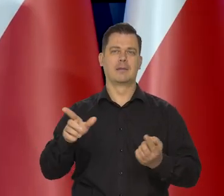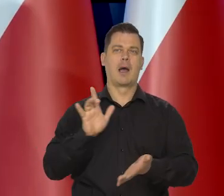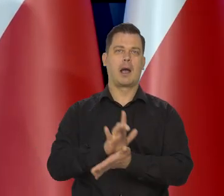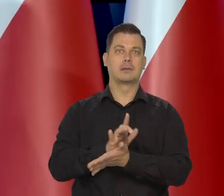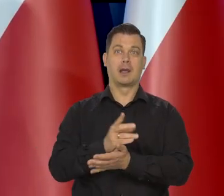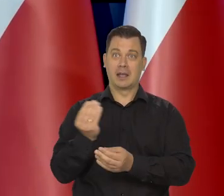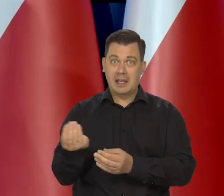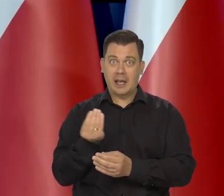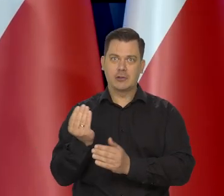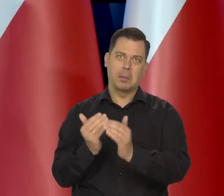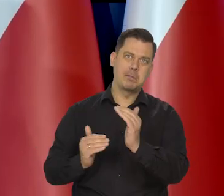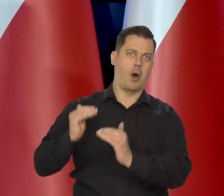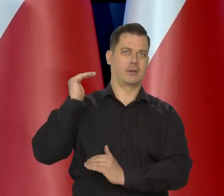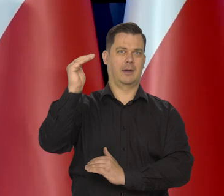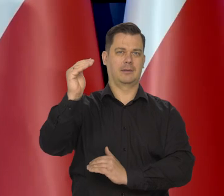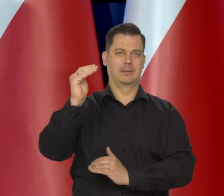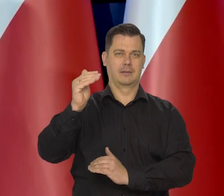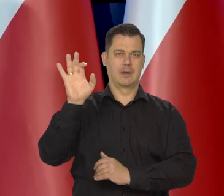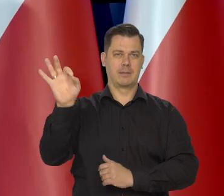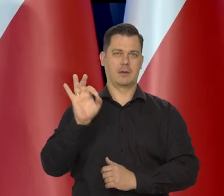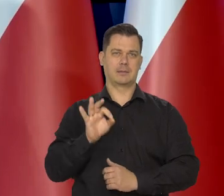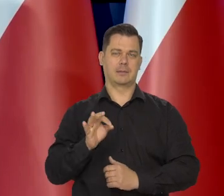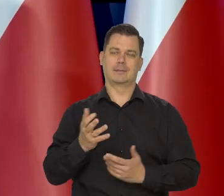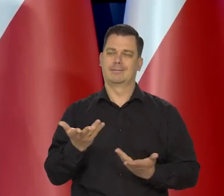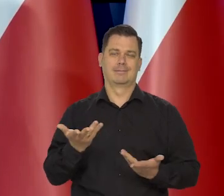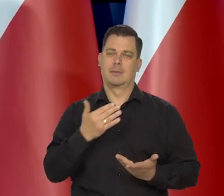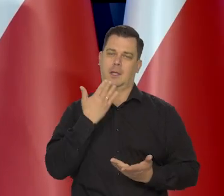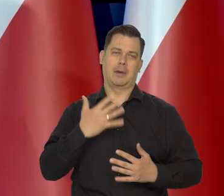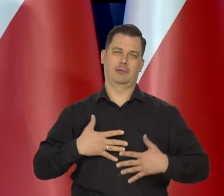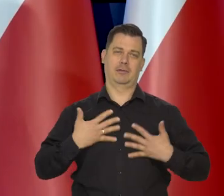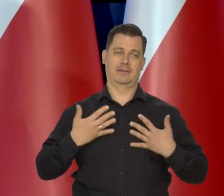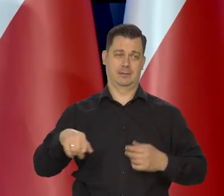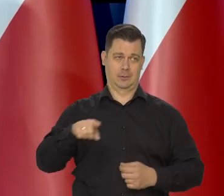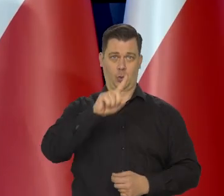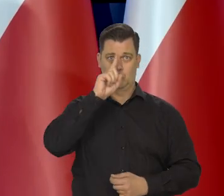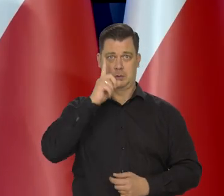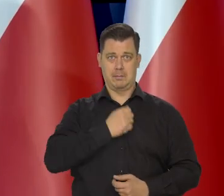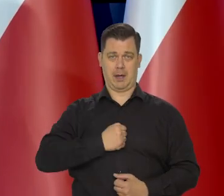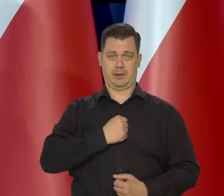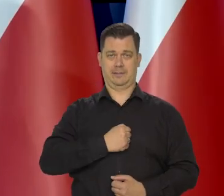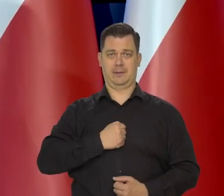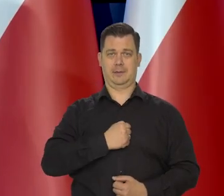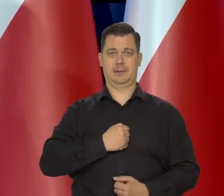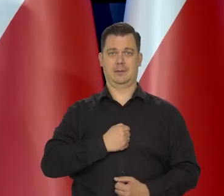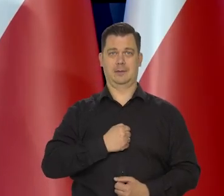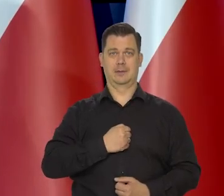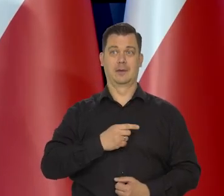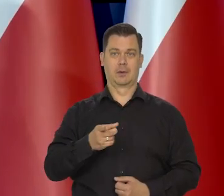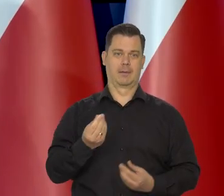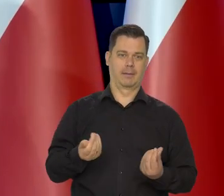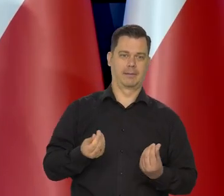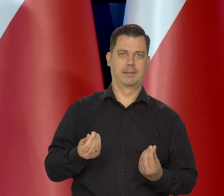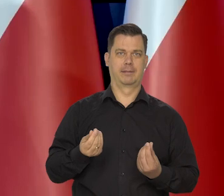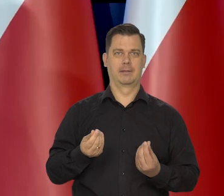że jeszcze będzie kilkadziesiąt procent tej inflacji. No to tym bardziej się martwią. No martwią się o stan swoich portfeli, o swoje oszczędności,